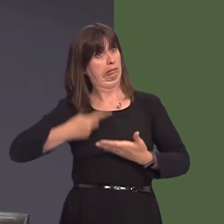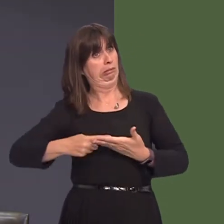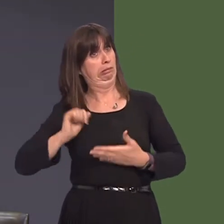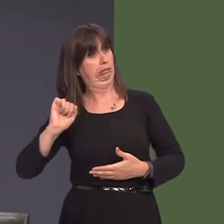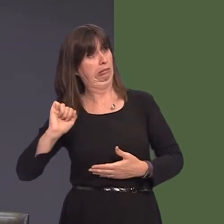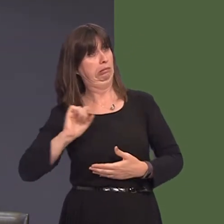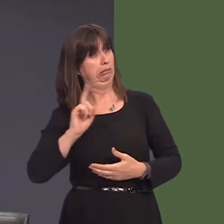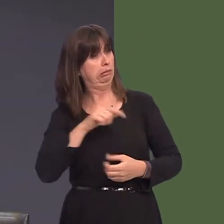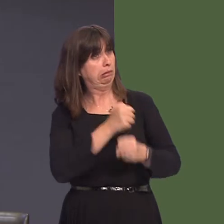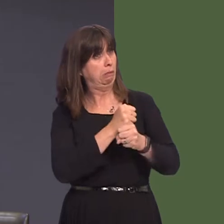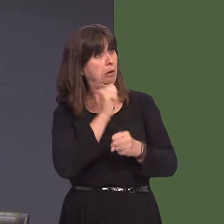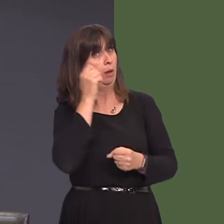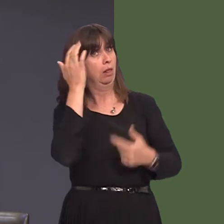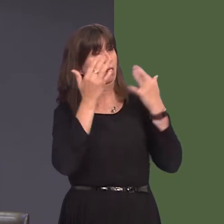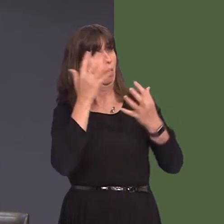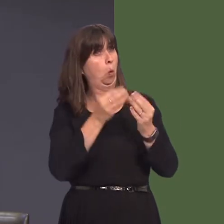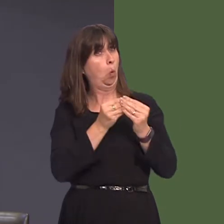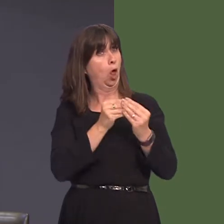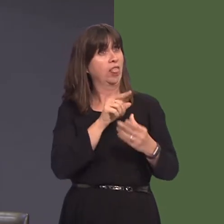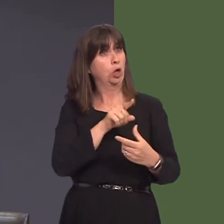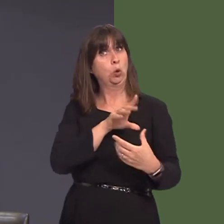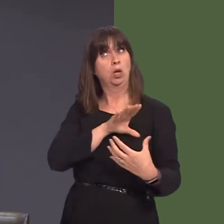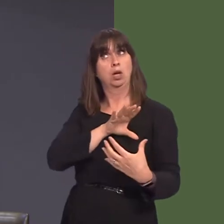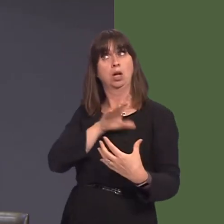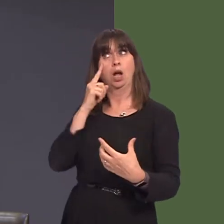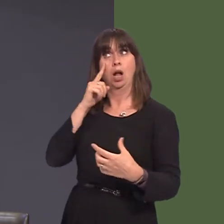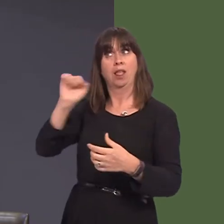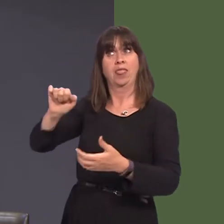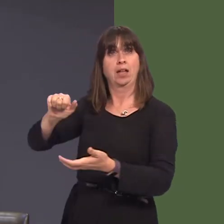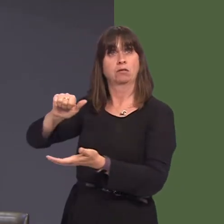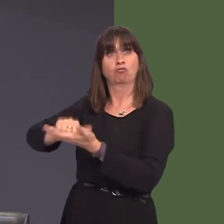ar ddenu eraill i ddod mewn i weithredu o'r safle yna yn y dyfodol. Oherwydd y gofid yw,